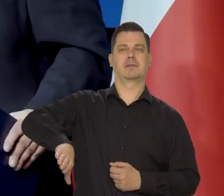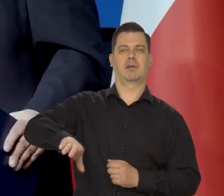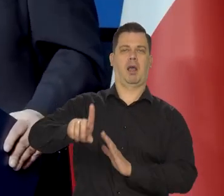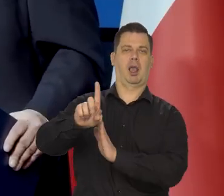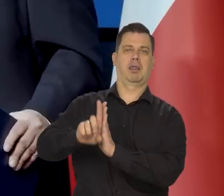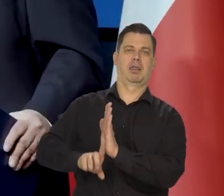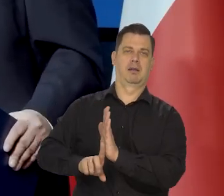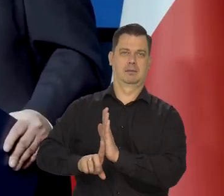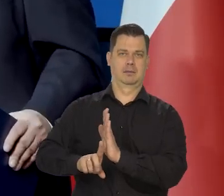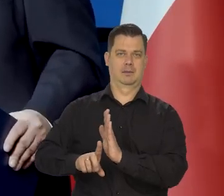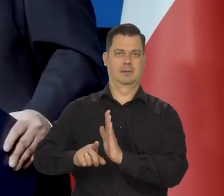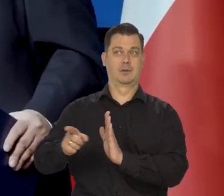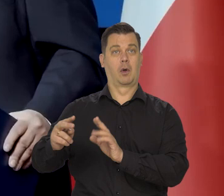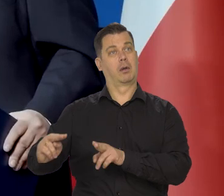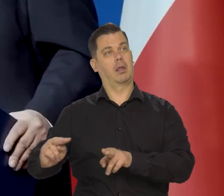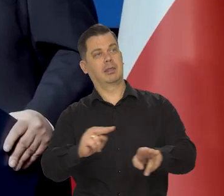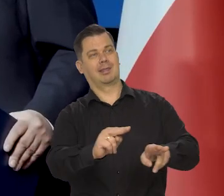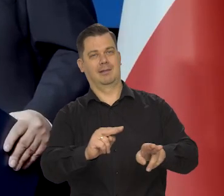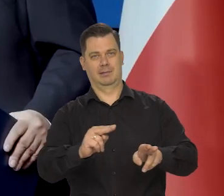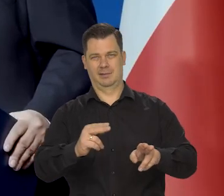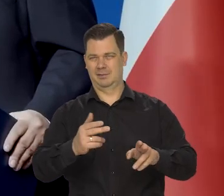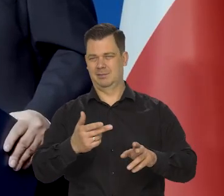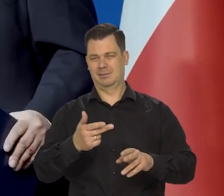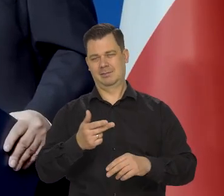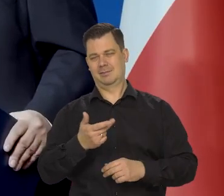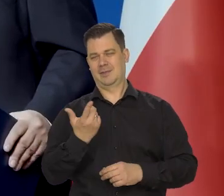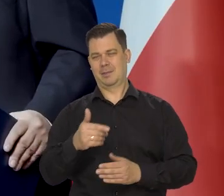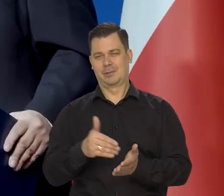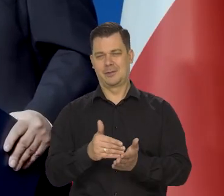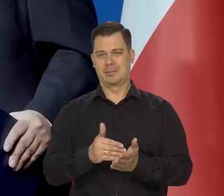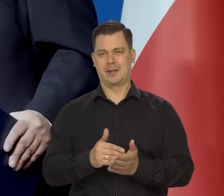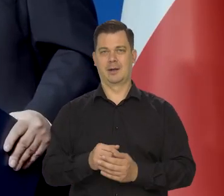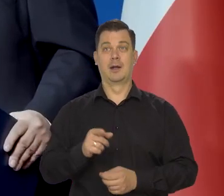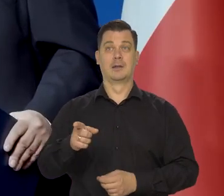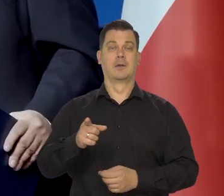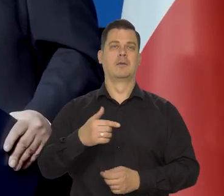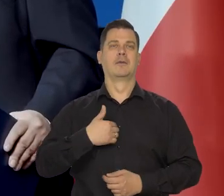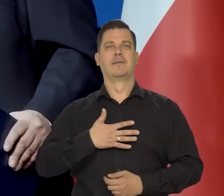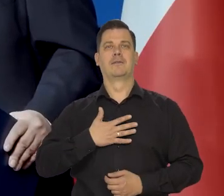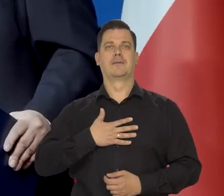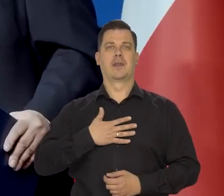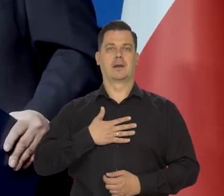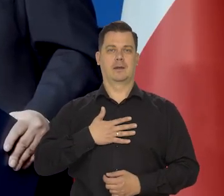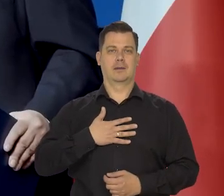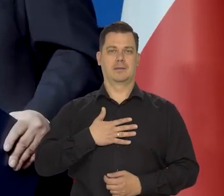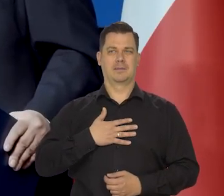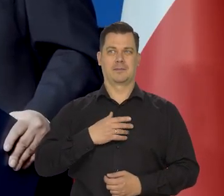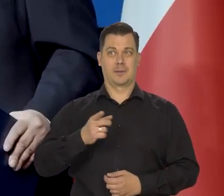czy landem w kraju europejskim tak zwanym, który tam wydaje im się, że kiedyś powstanie.